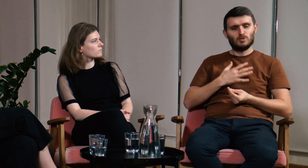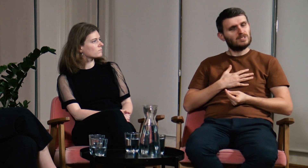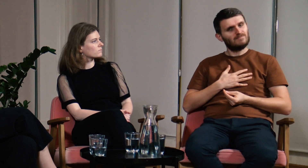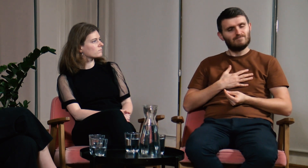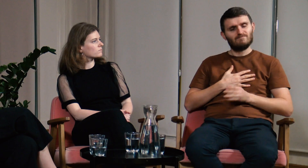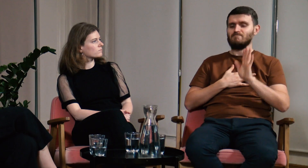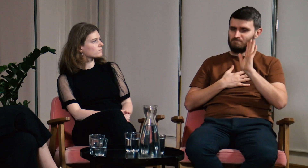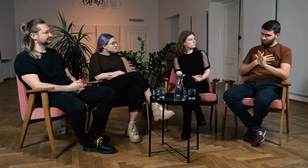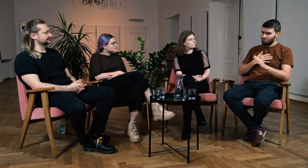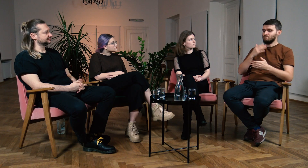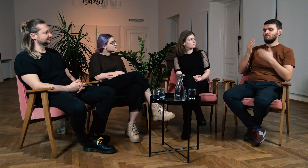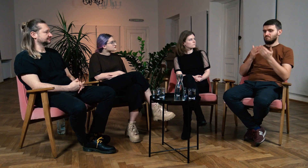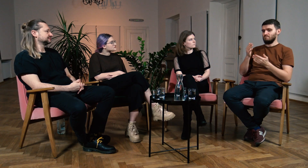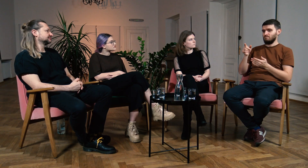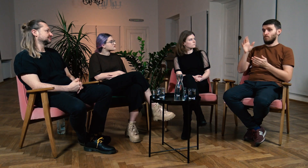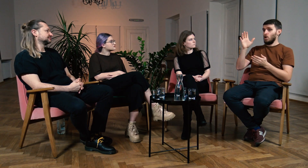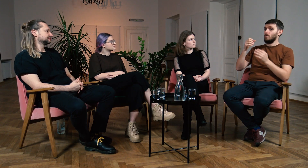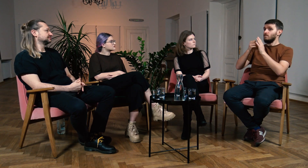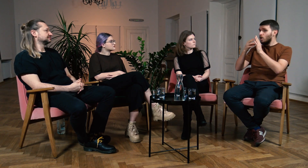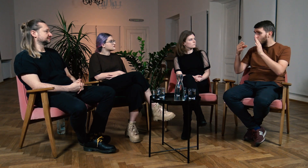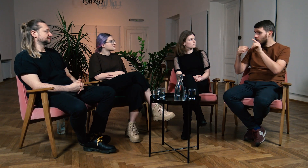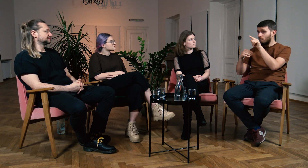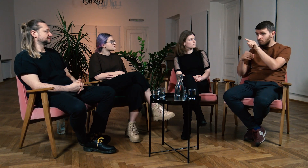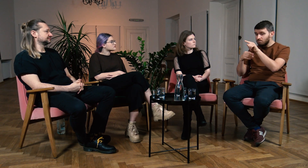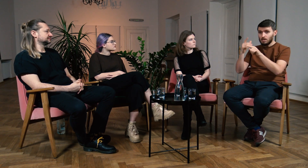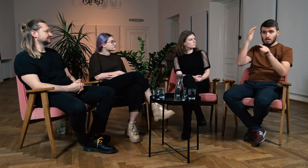Wahałem się. Słyszałem same pozytywne rzeczy na temat FPJM.